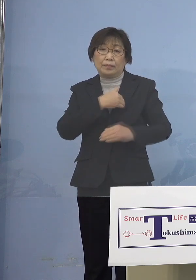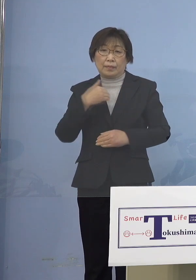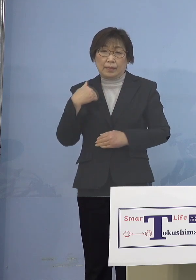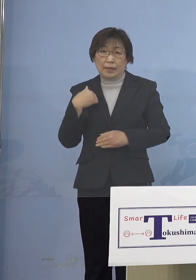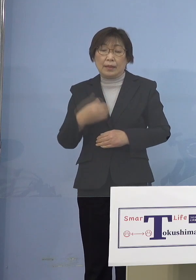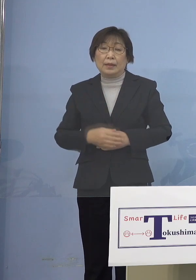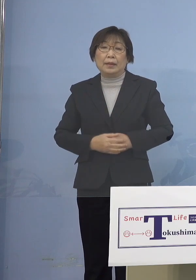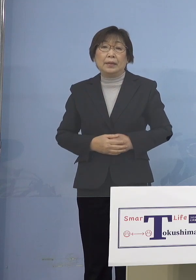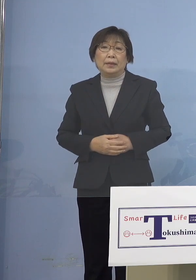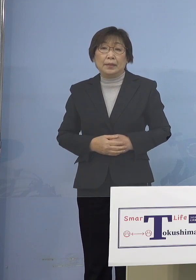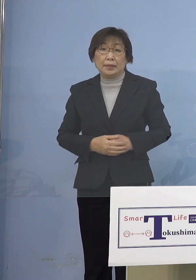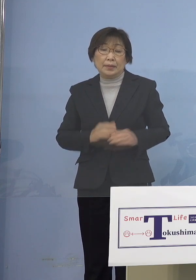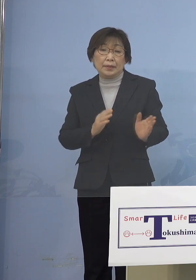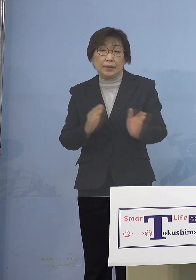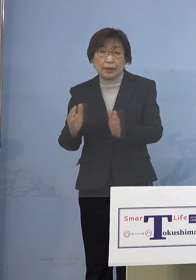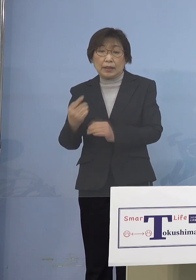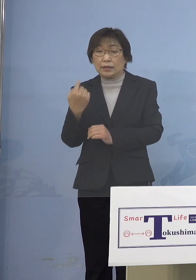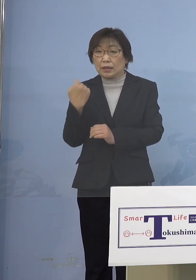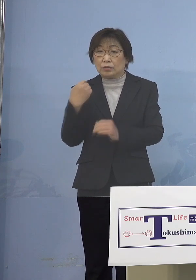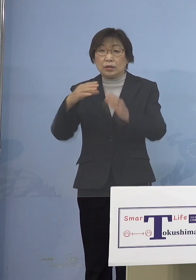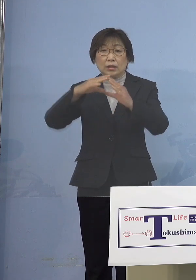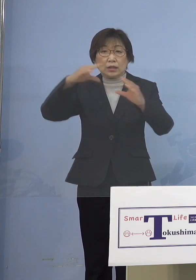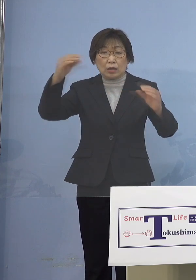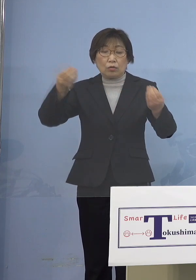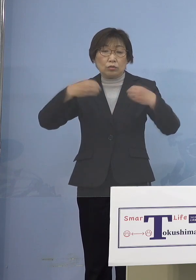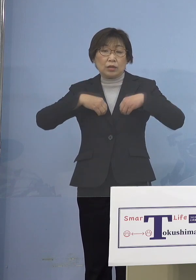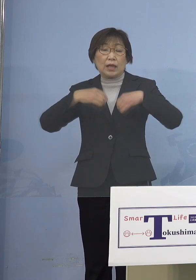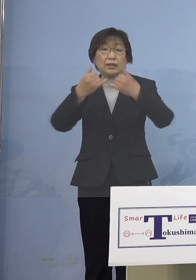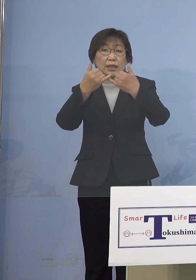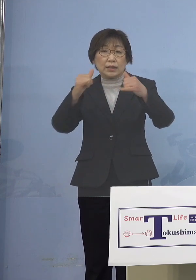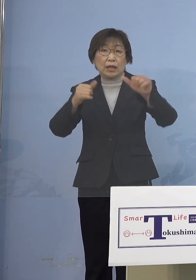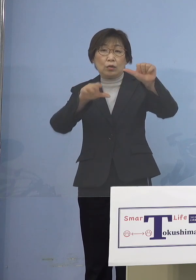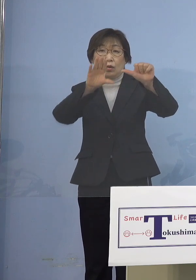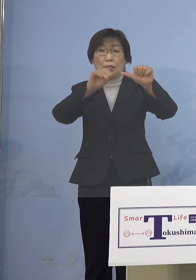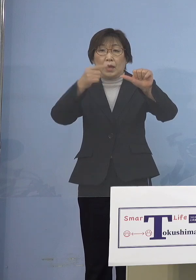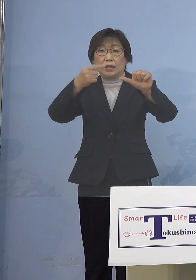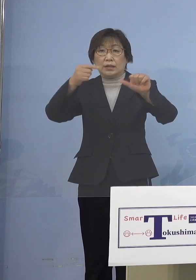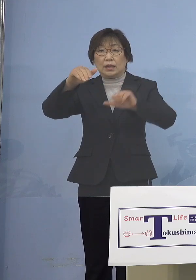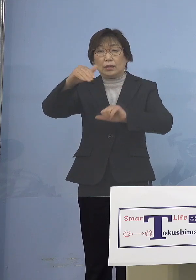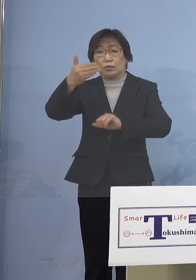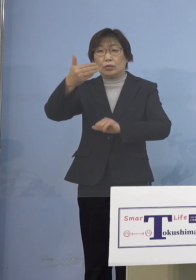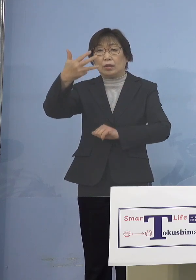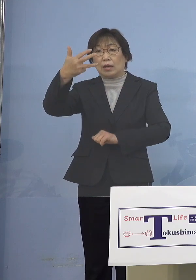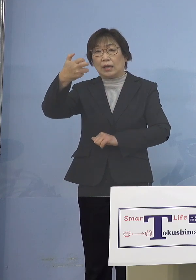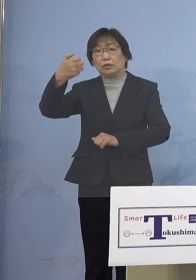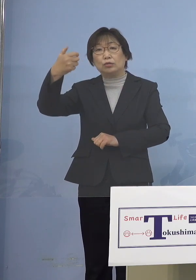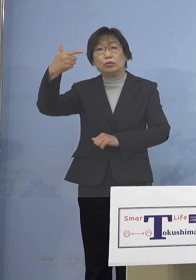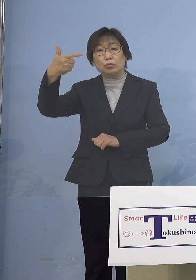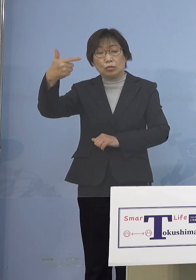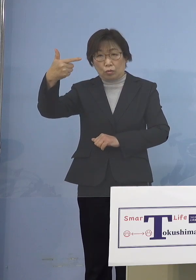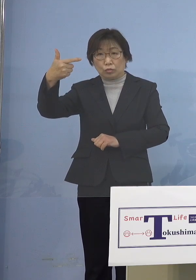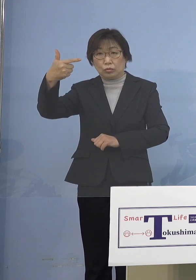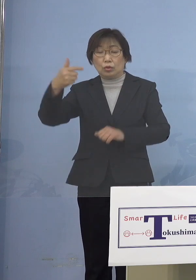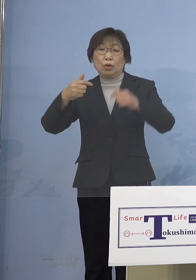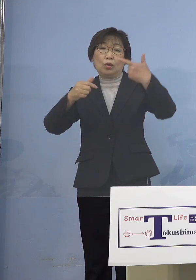さて昨日の全国の感染者51,986人 6万人台を久方ぶりに